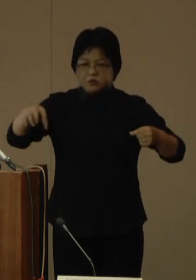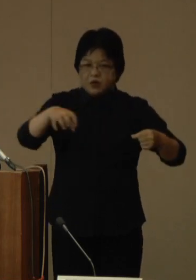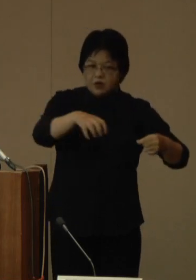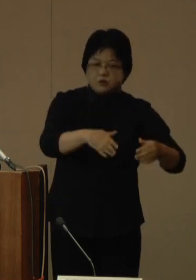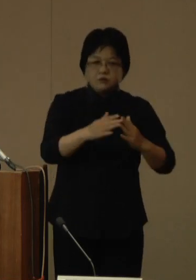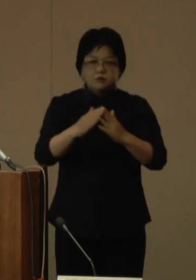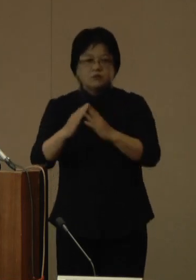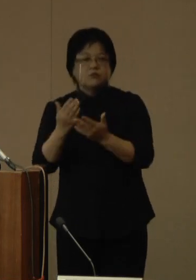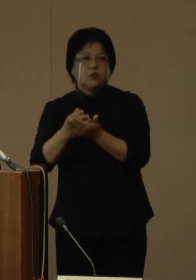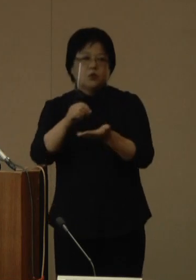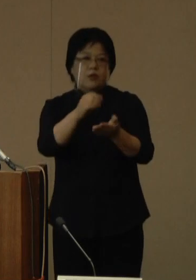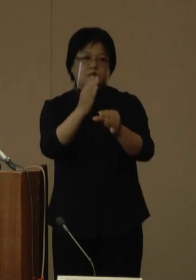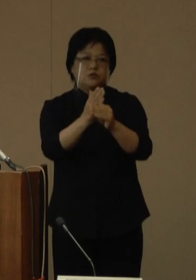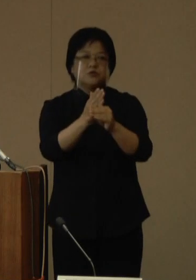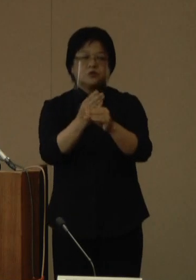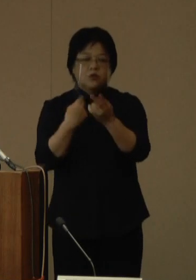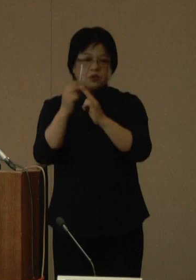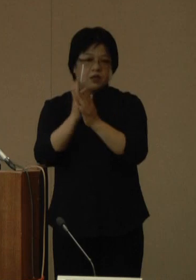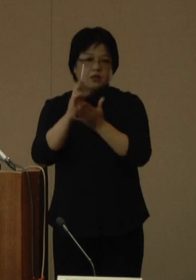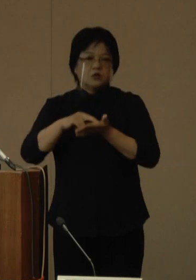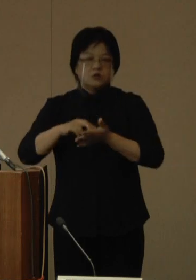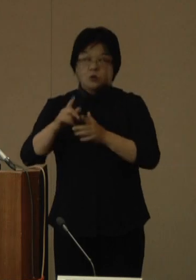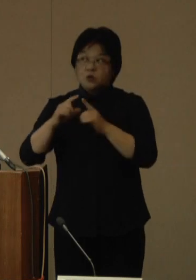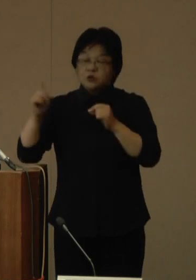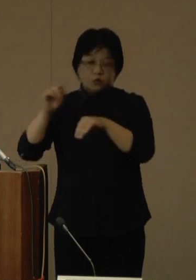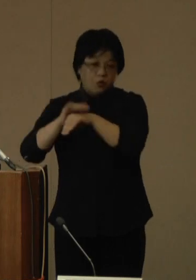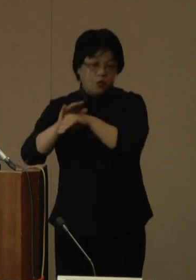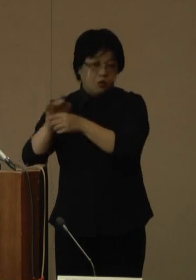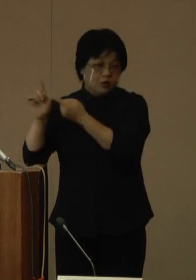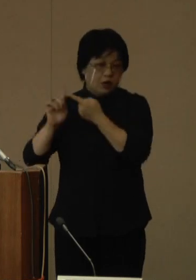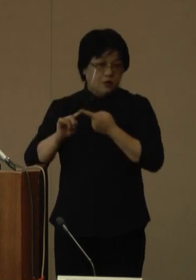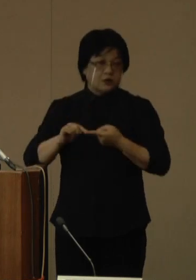沖縄県としても、国の方針に沿って対応することとしており、